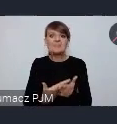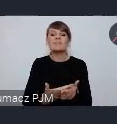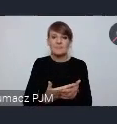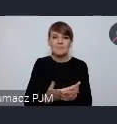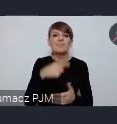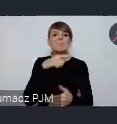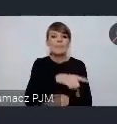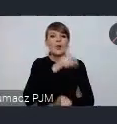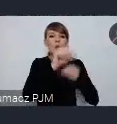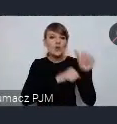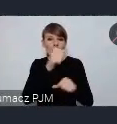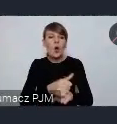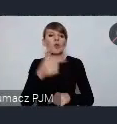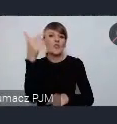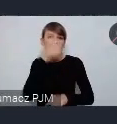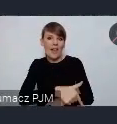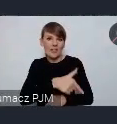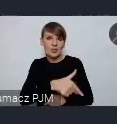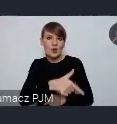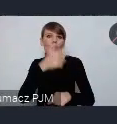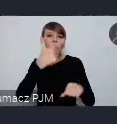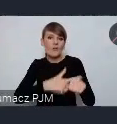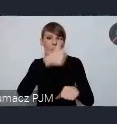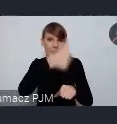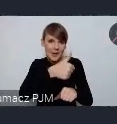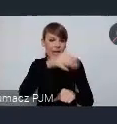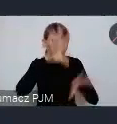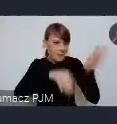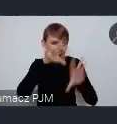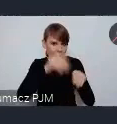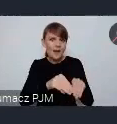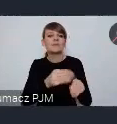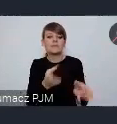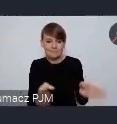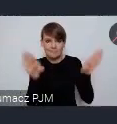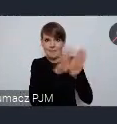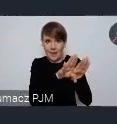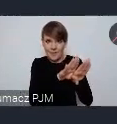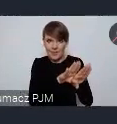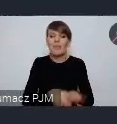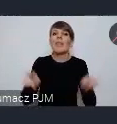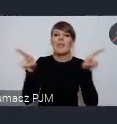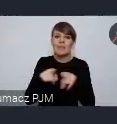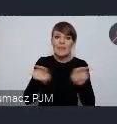bilans roku 2021 a także będziemy wiedzieli